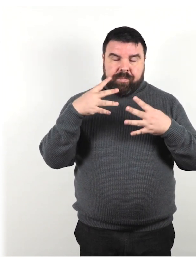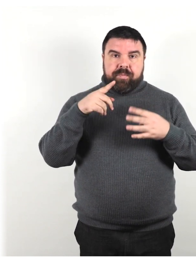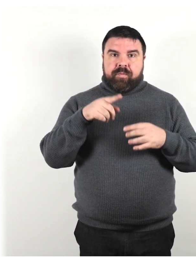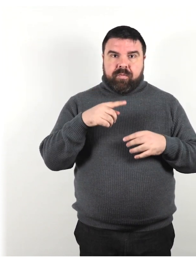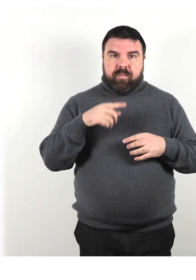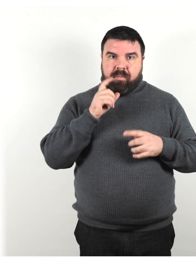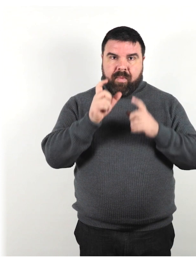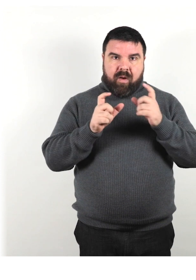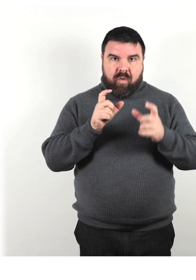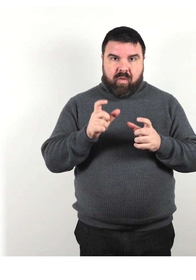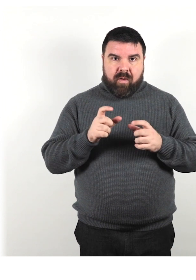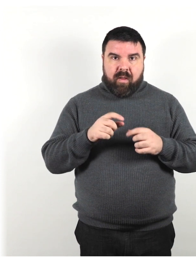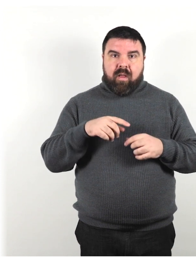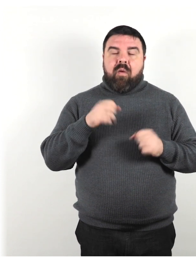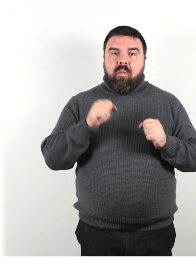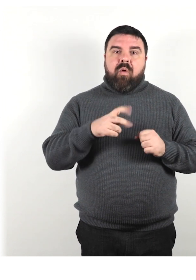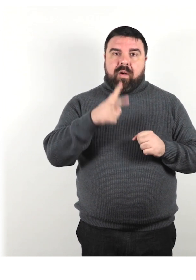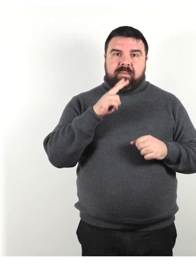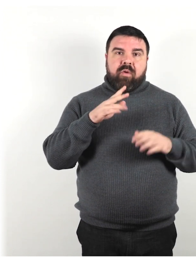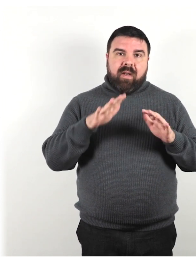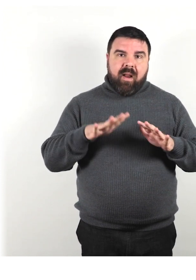Può rispondere lentamente o a modo proprio.